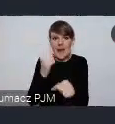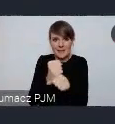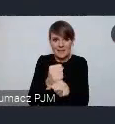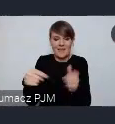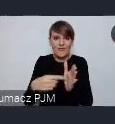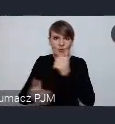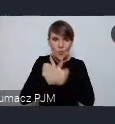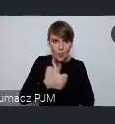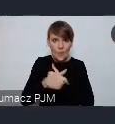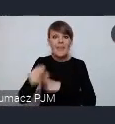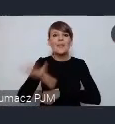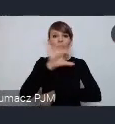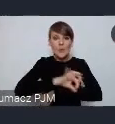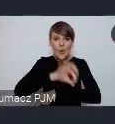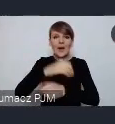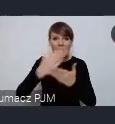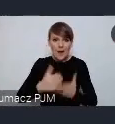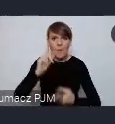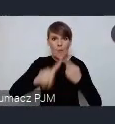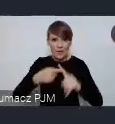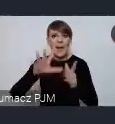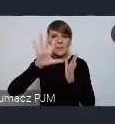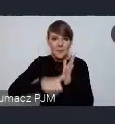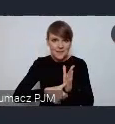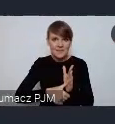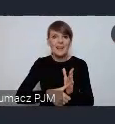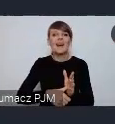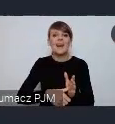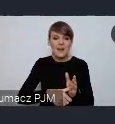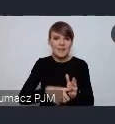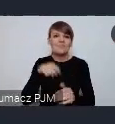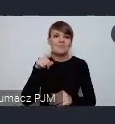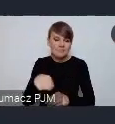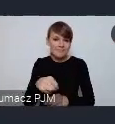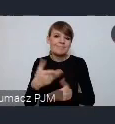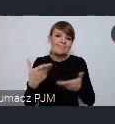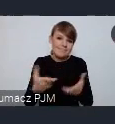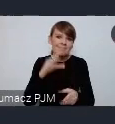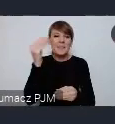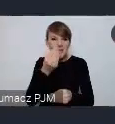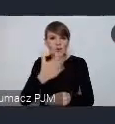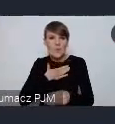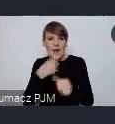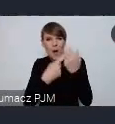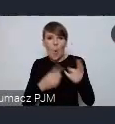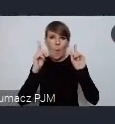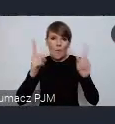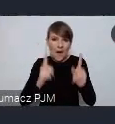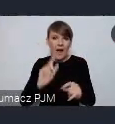i ten projekt krajowej polityki miejskiej, mamy do niego wciąż jeszcze oczywiście jakieś szczegółowe uwagi głównie o techniczną charakterze,